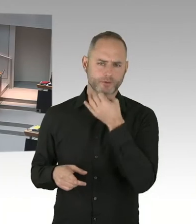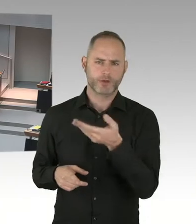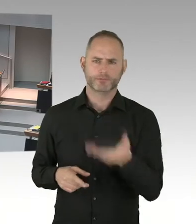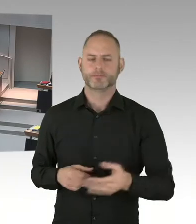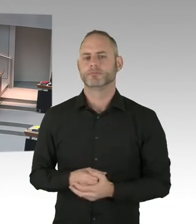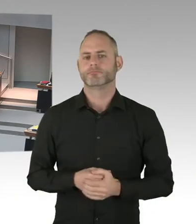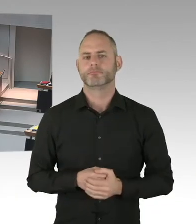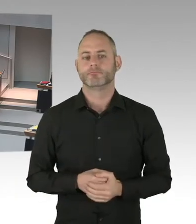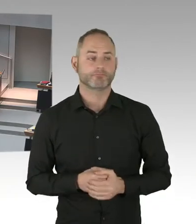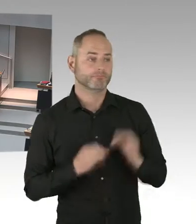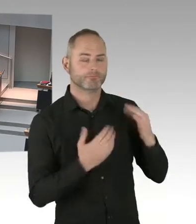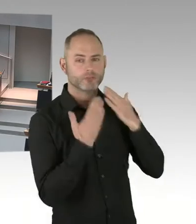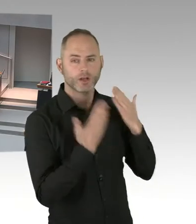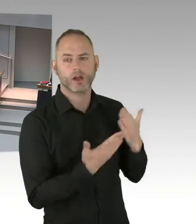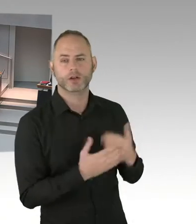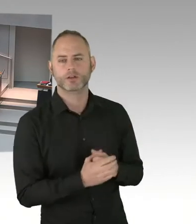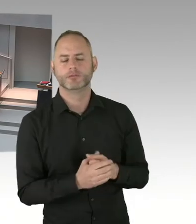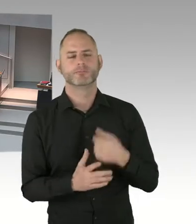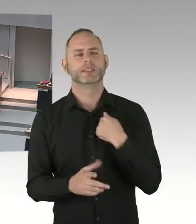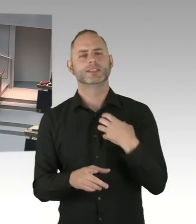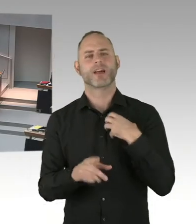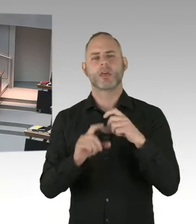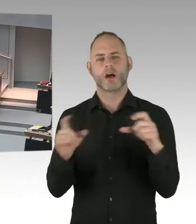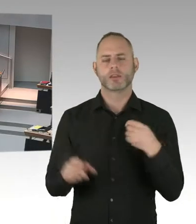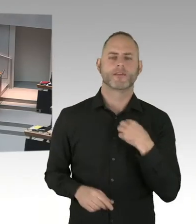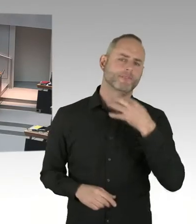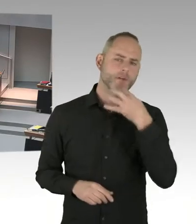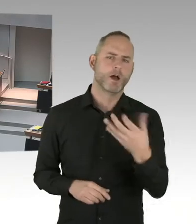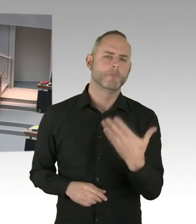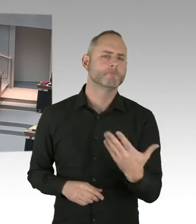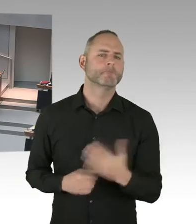des besonders aufwendig gesicherten Marktes am Breitscheidplatz?